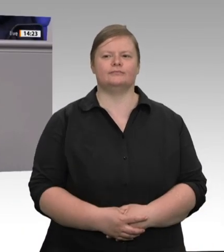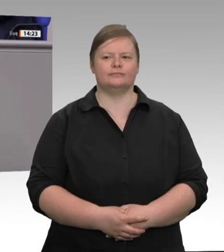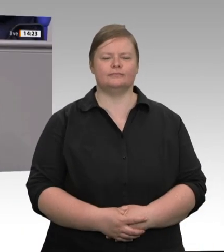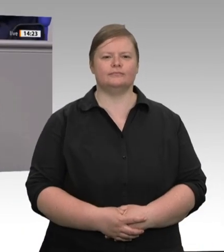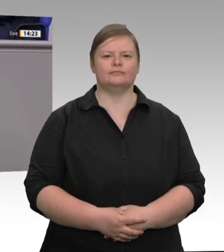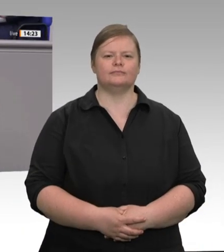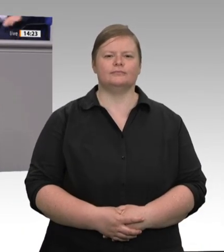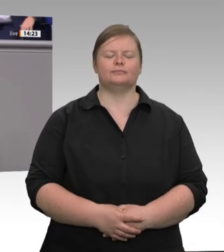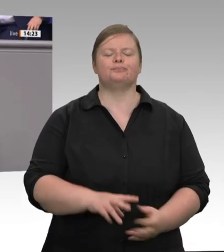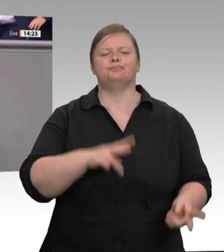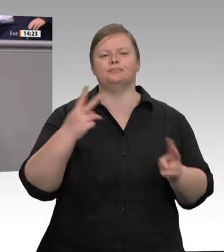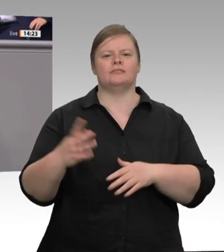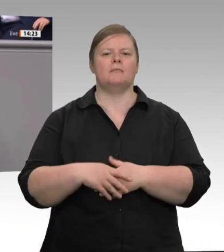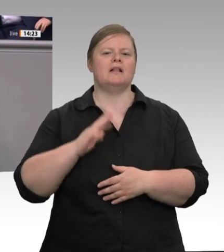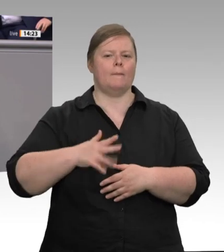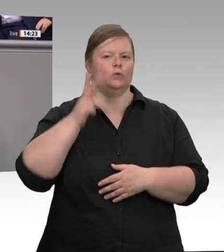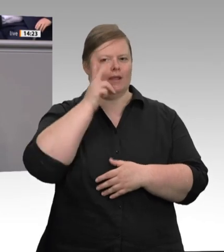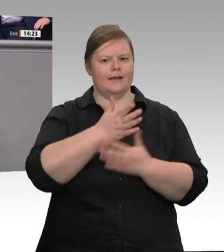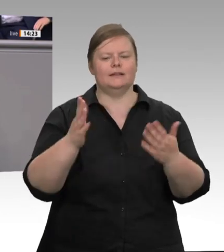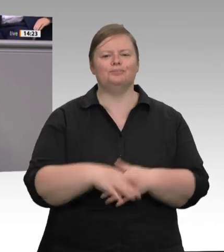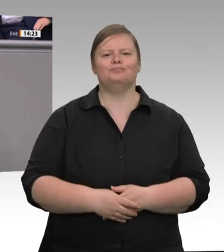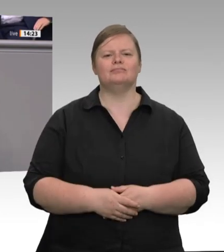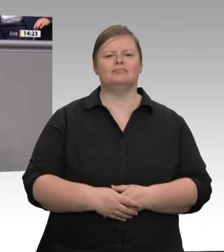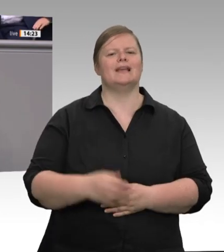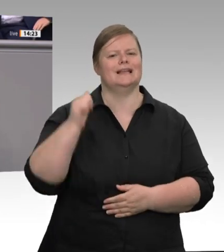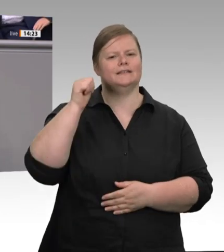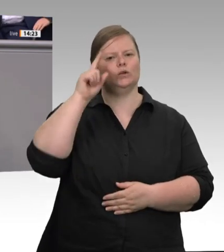Zustände in der Fleischbranche Zweifel hat, ob in Deutschland Arbeitsschutz und